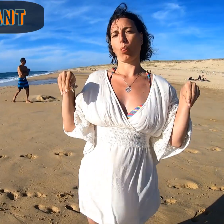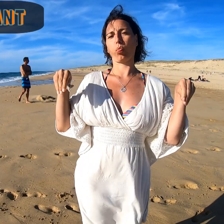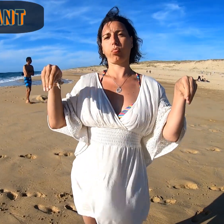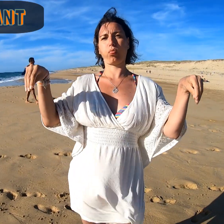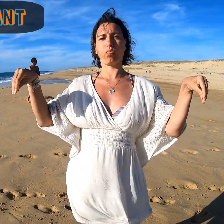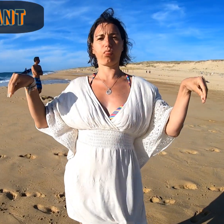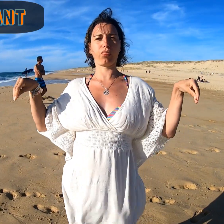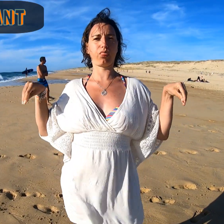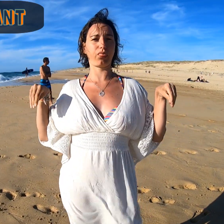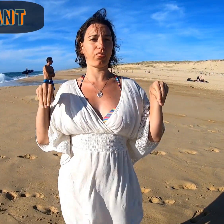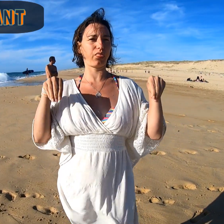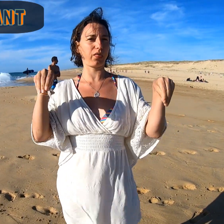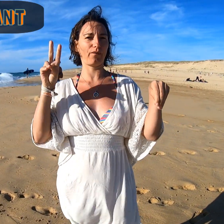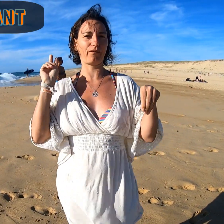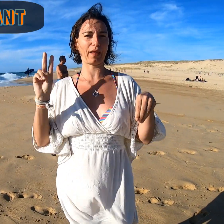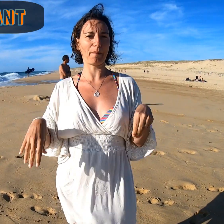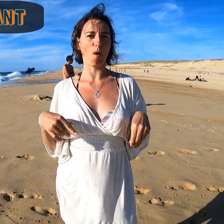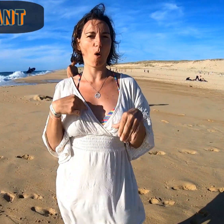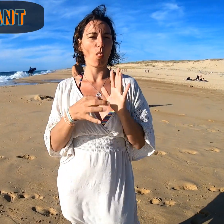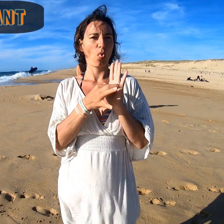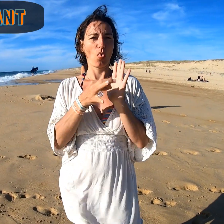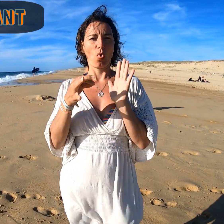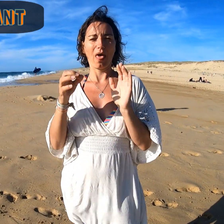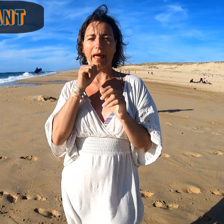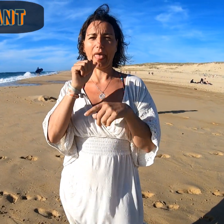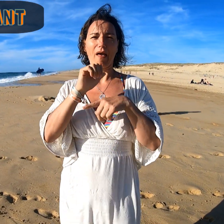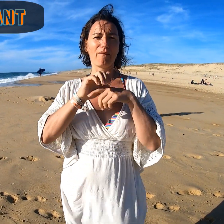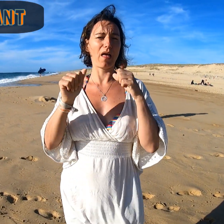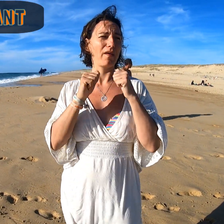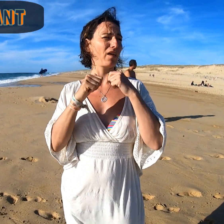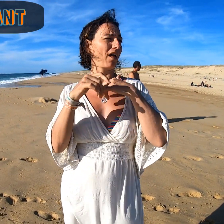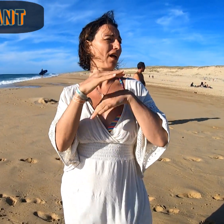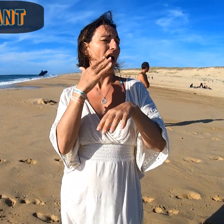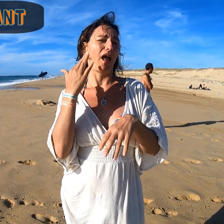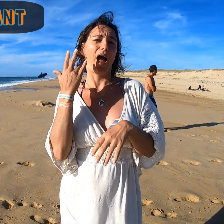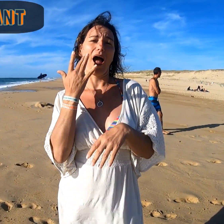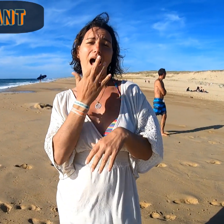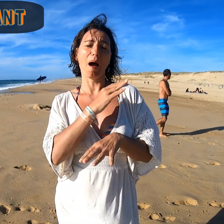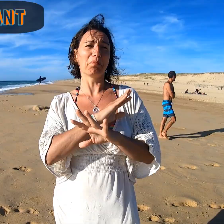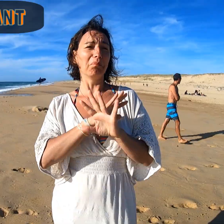Farniente... On ne fait rien en se laissant vraiment aller dans une ambiance agréable.